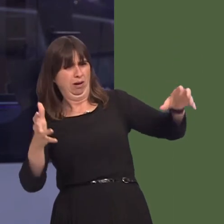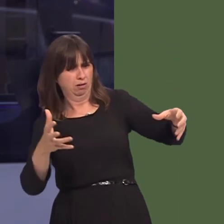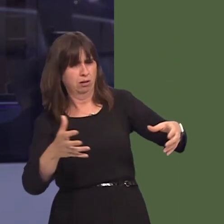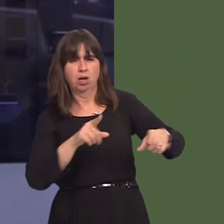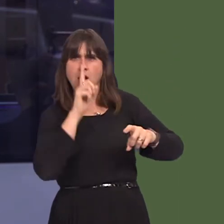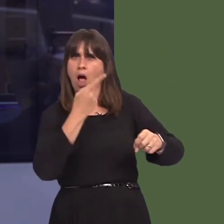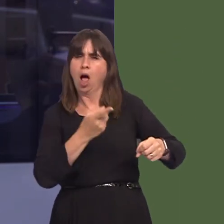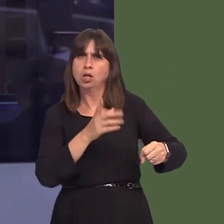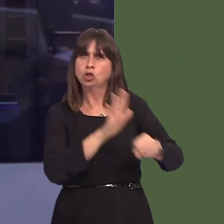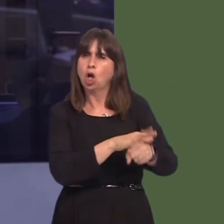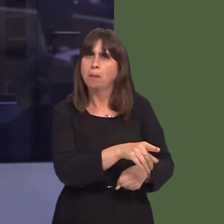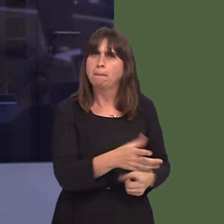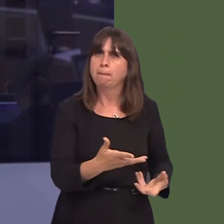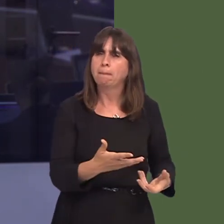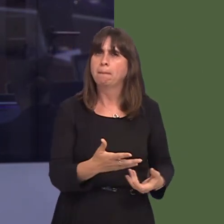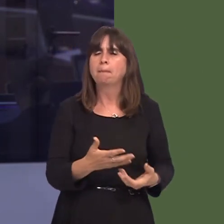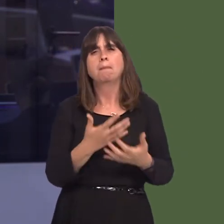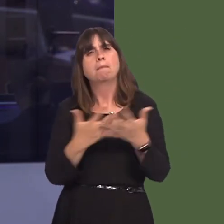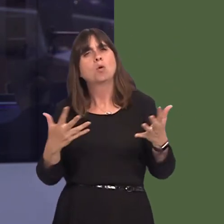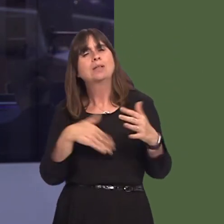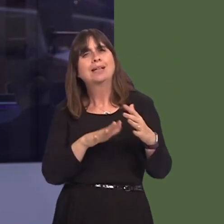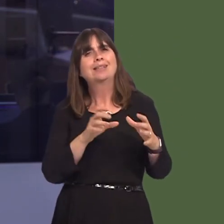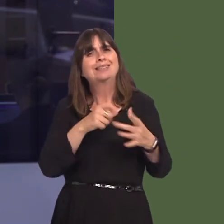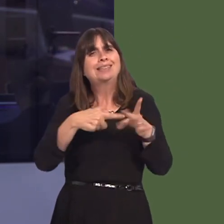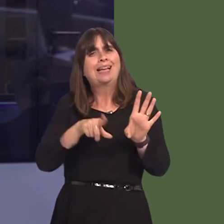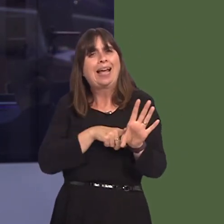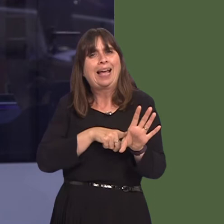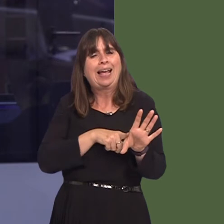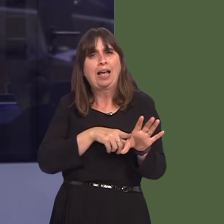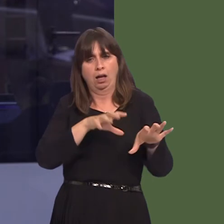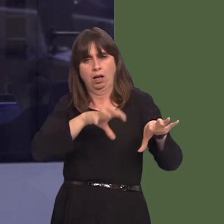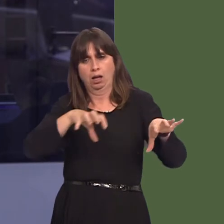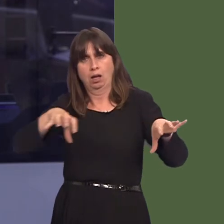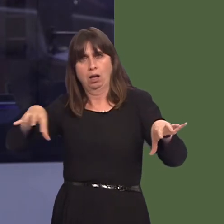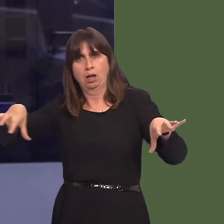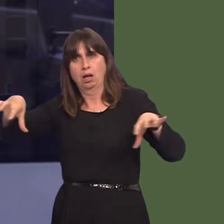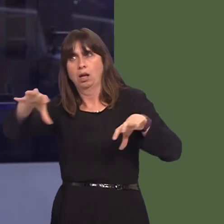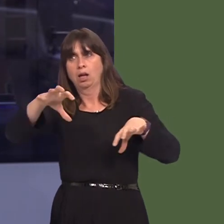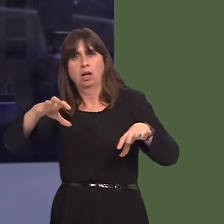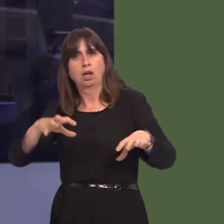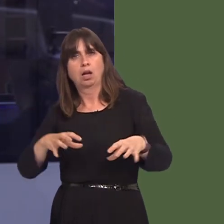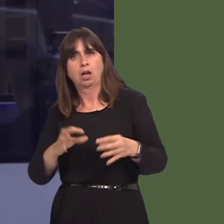observation of mostly urban areas show that control measures seem not to be being applied.